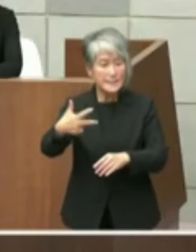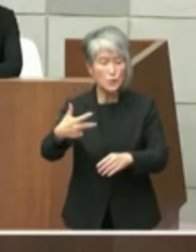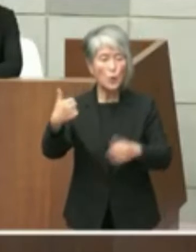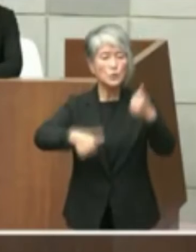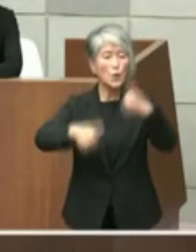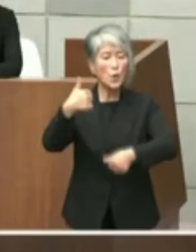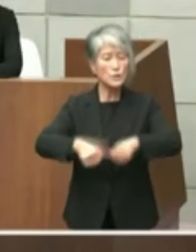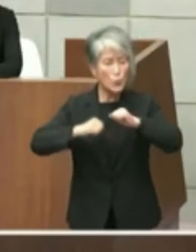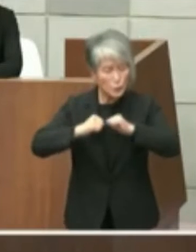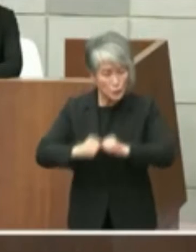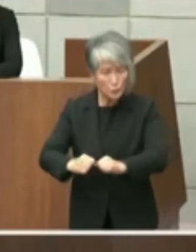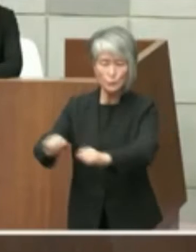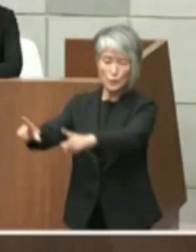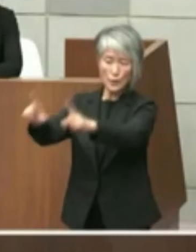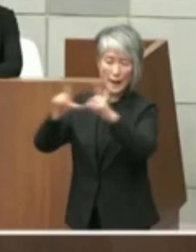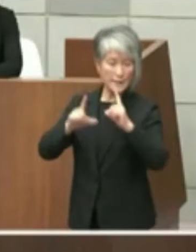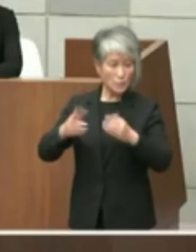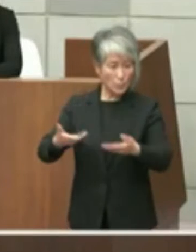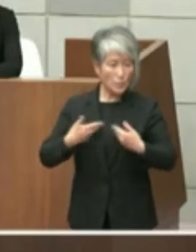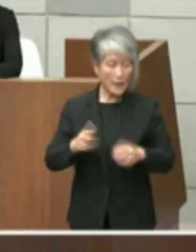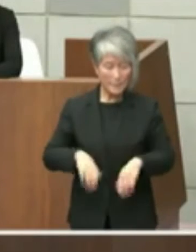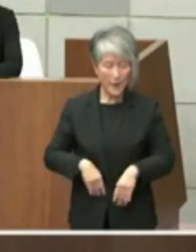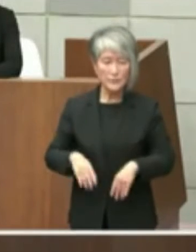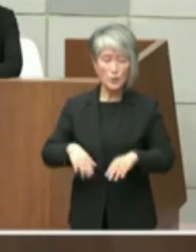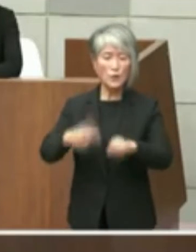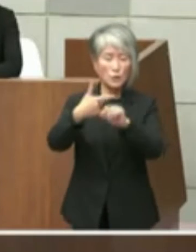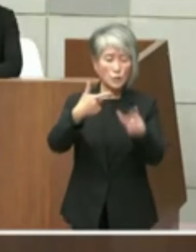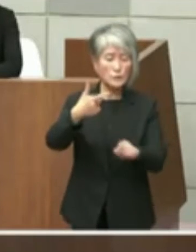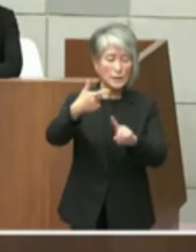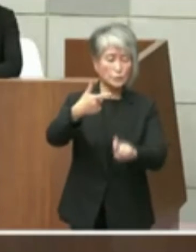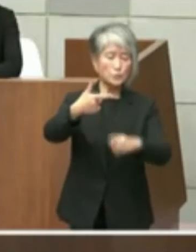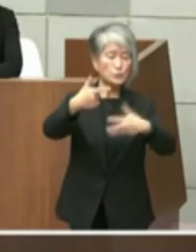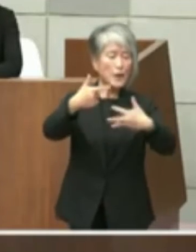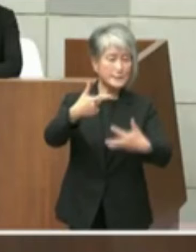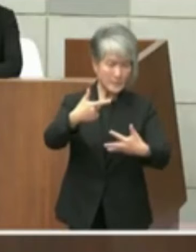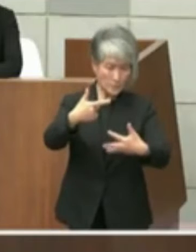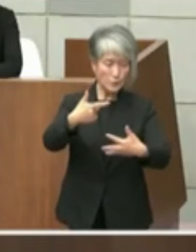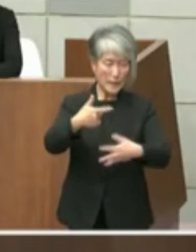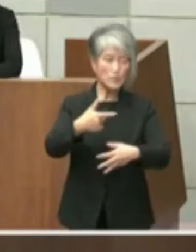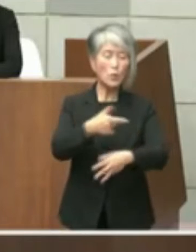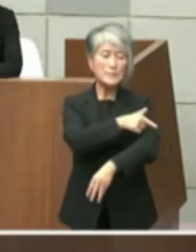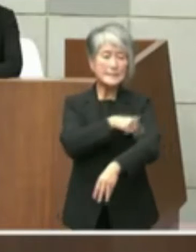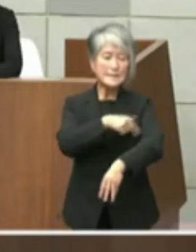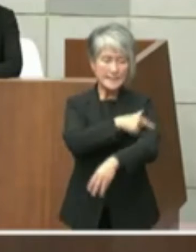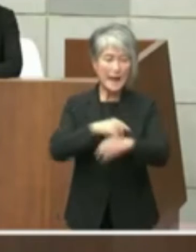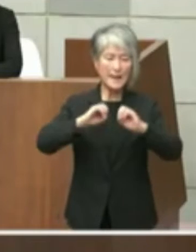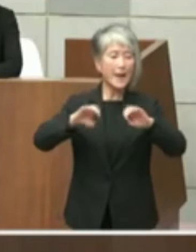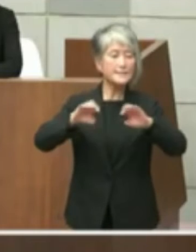た次第でございますこの事も6月18日付 の記者会見にとお伝え申し上げました公的